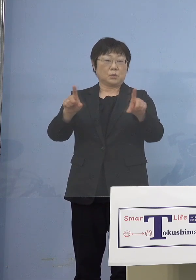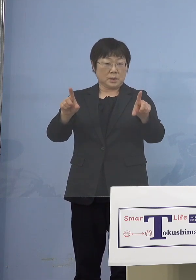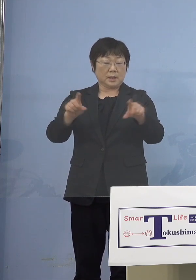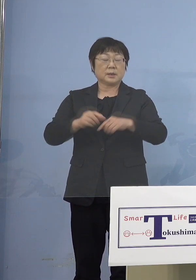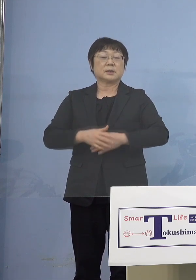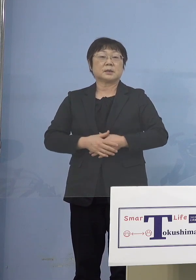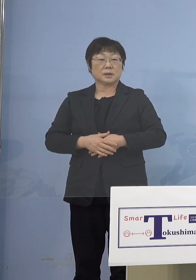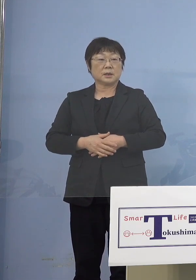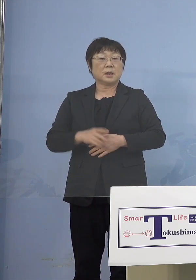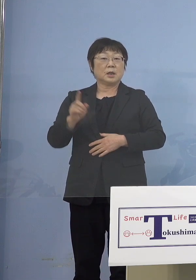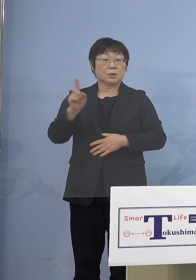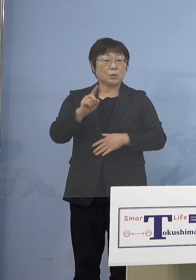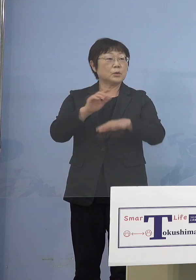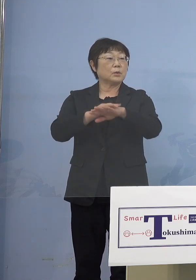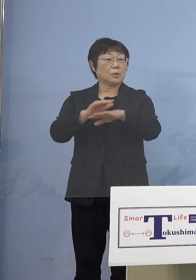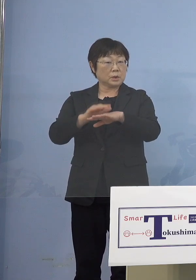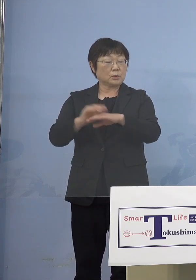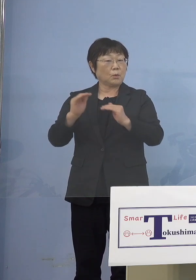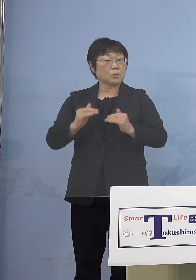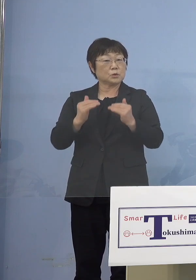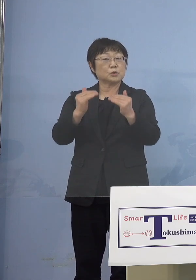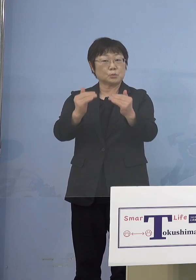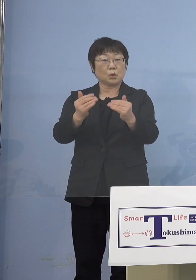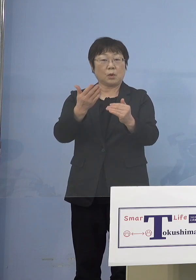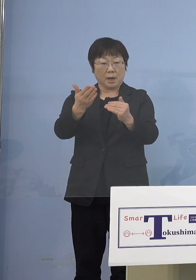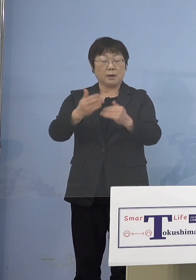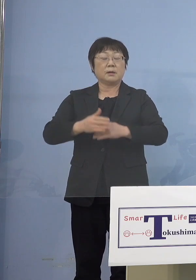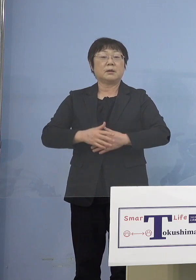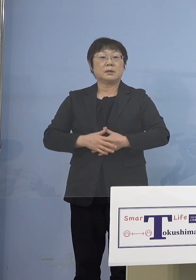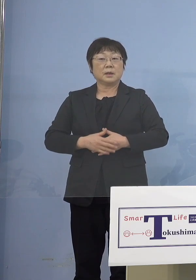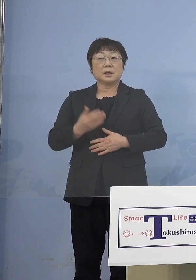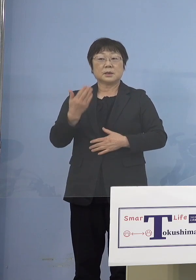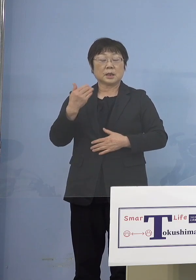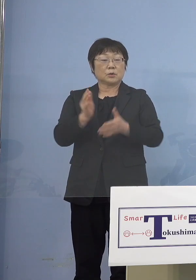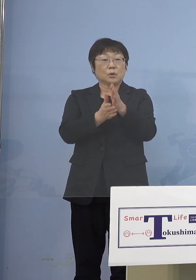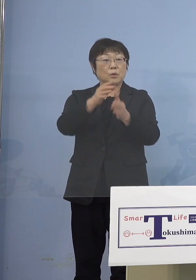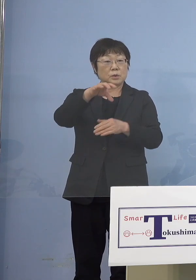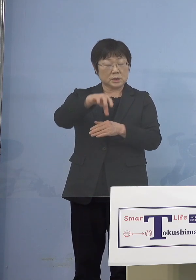どういった形でどう進んでいるのか 先ほど幼稚園であるとか小学校